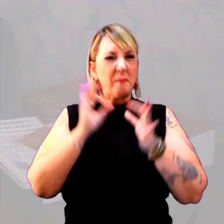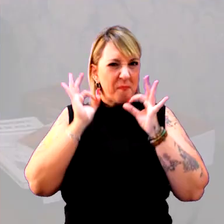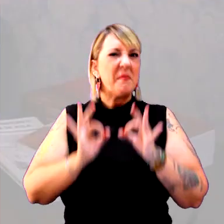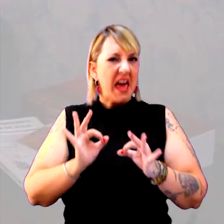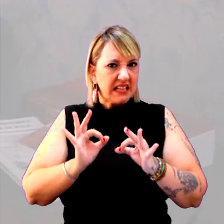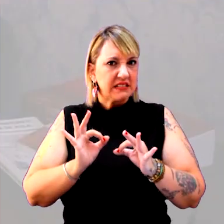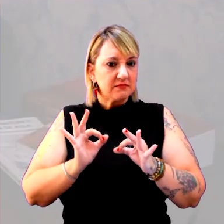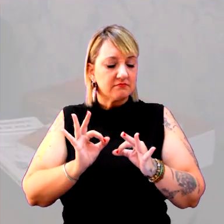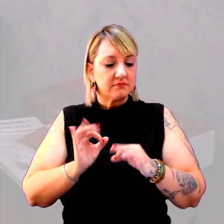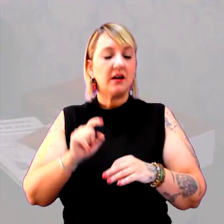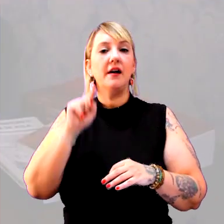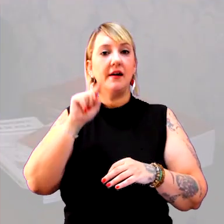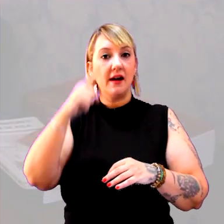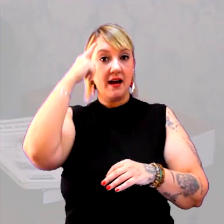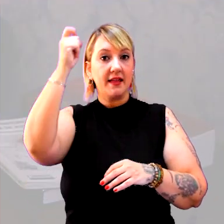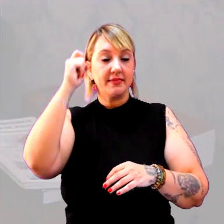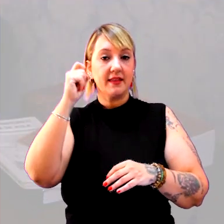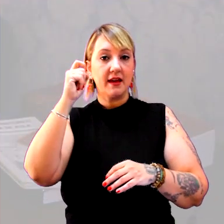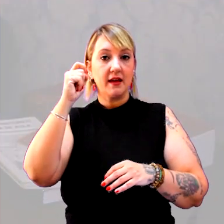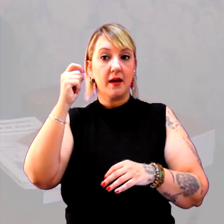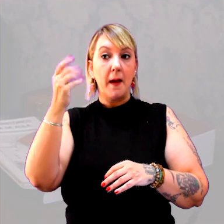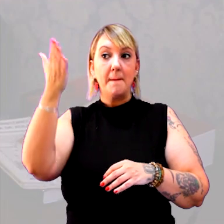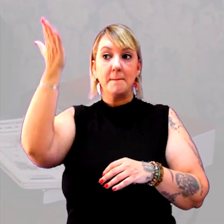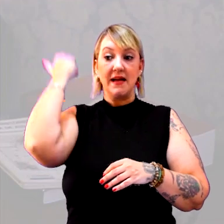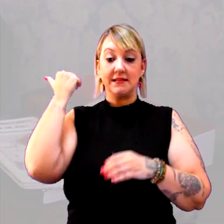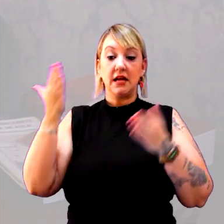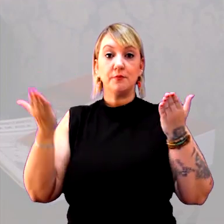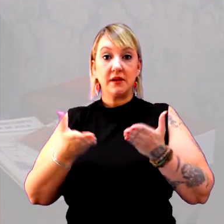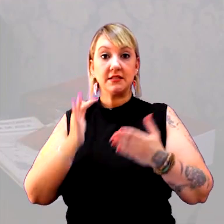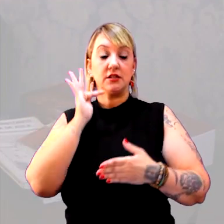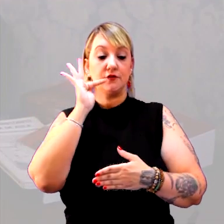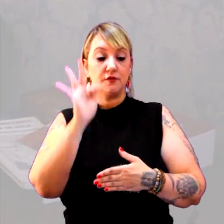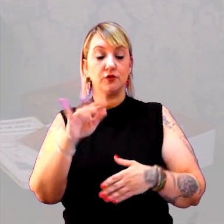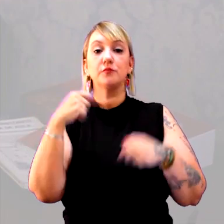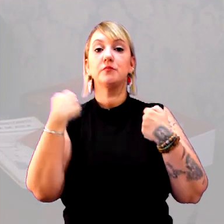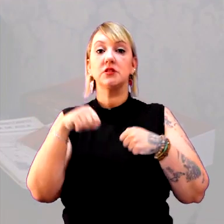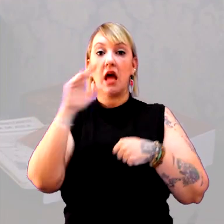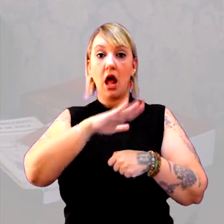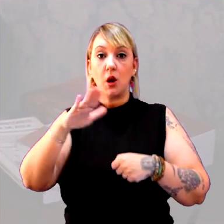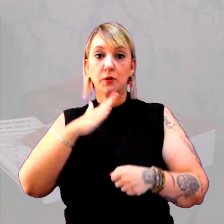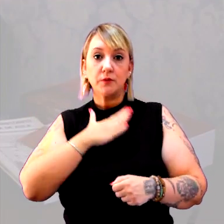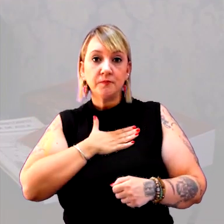É essa ideia de passado, presente e futuro que eu preciso para os meus alunos,